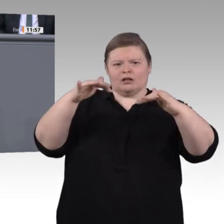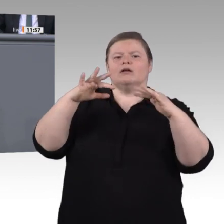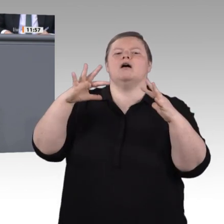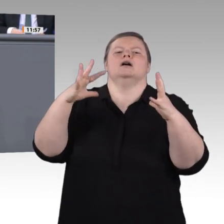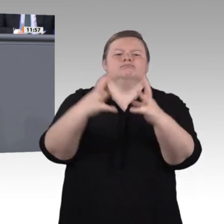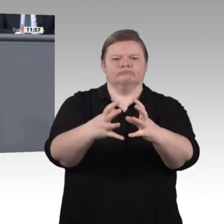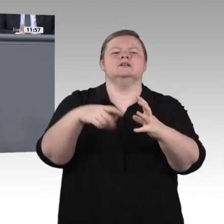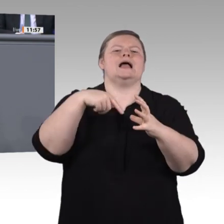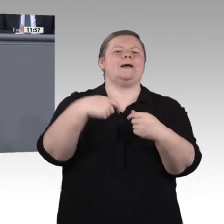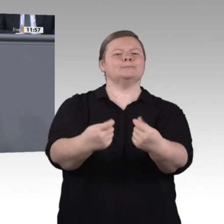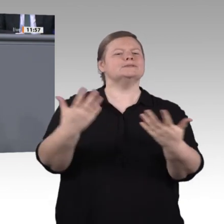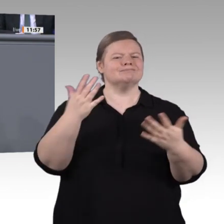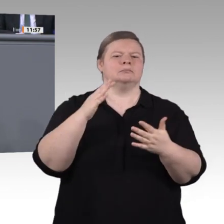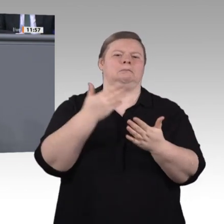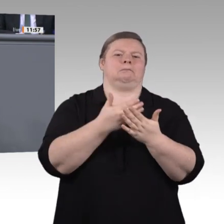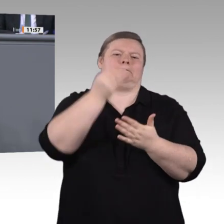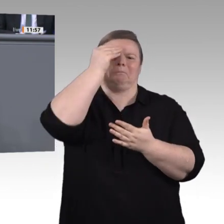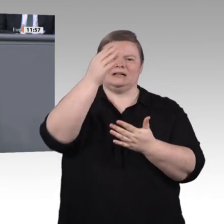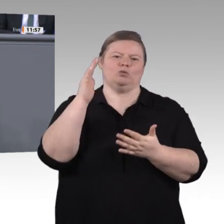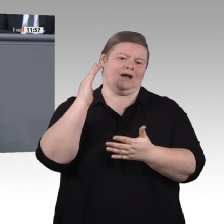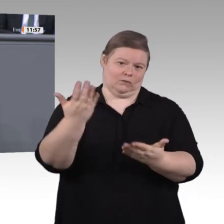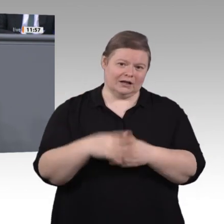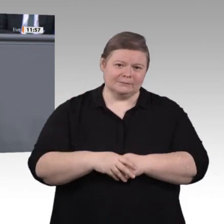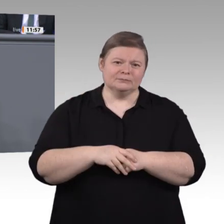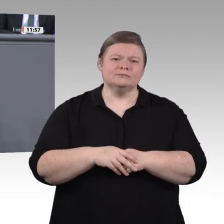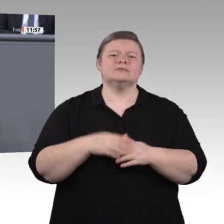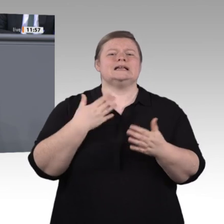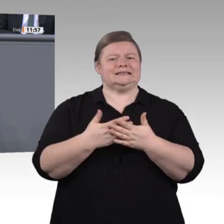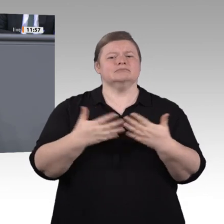Lehrkräfte an den berufsbildenden Schulen fehlen uns allein in den kommenden zehn